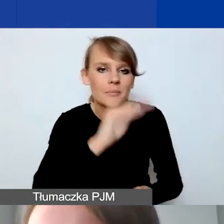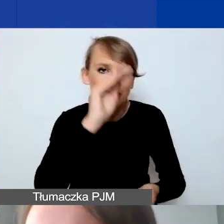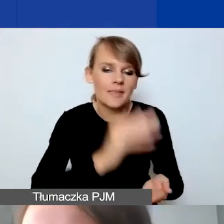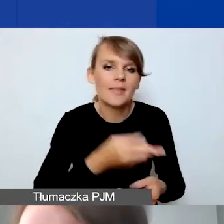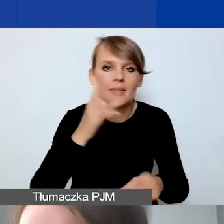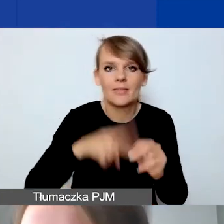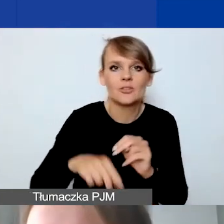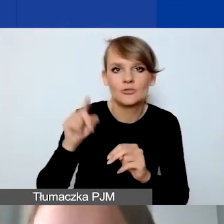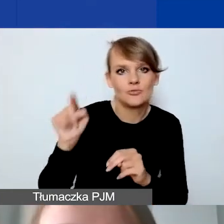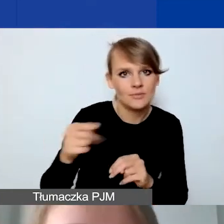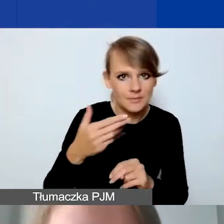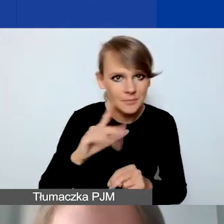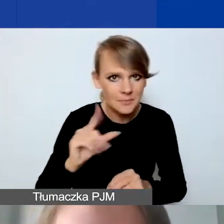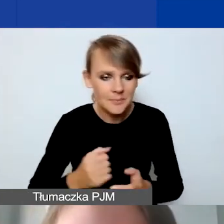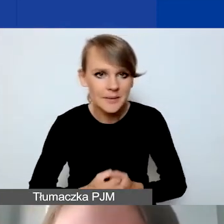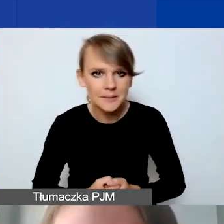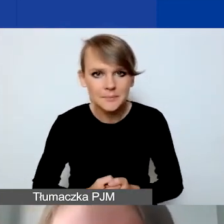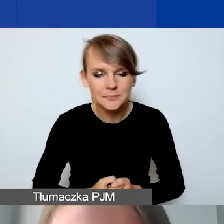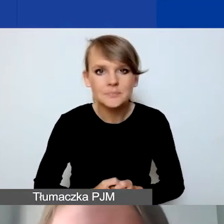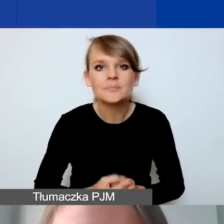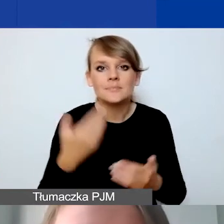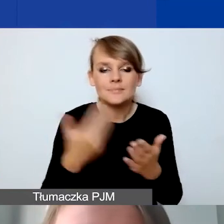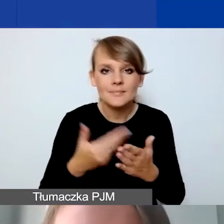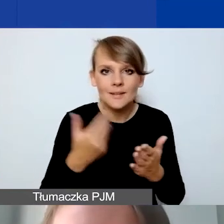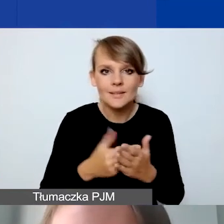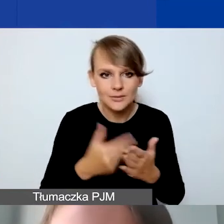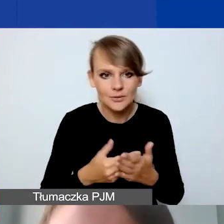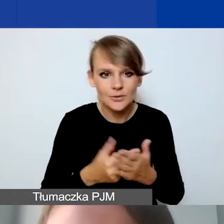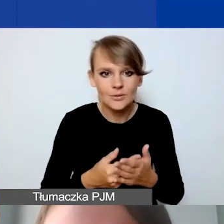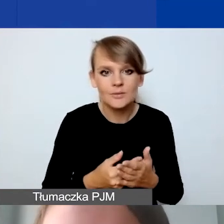Dlatego też to zastrzeżenie do naszej stronie.